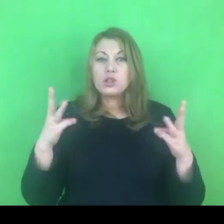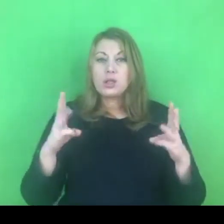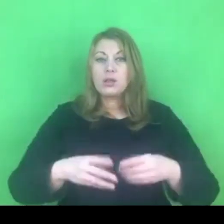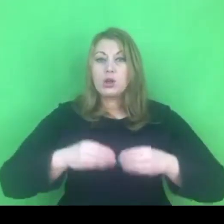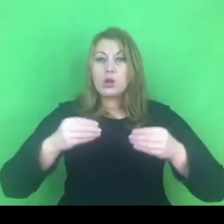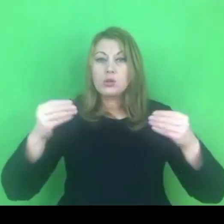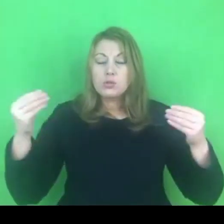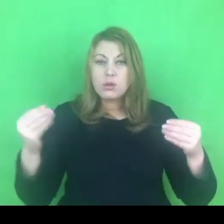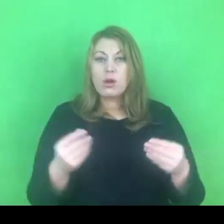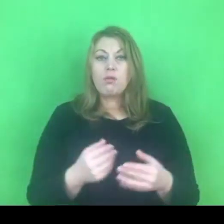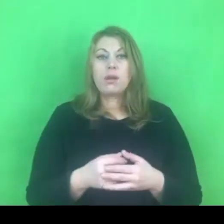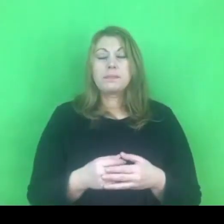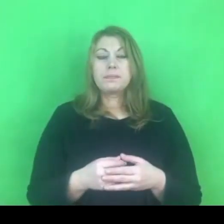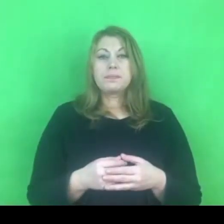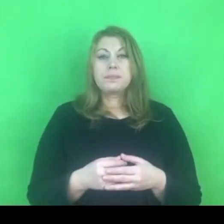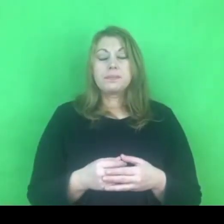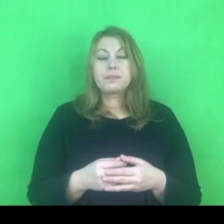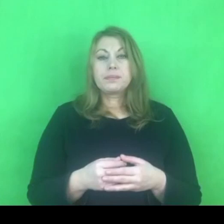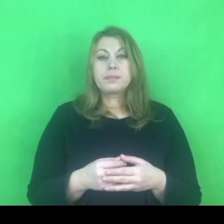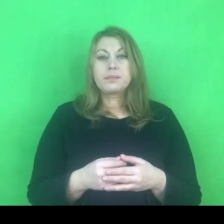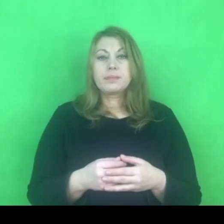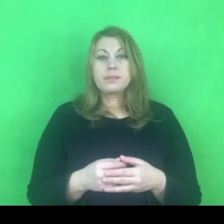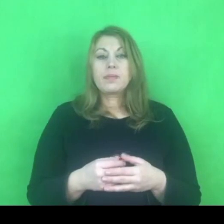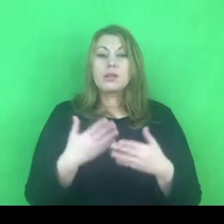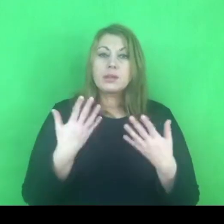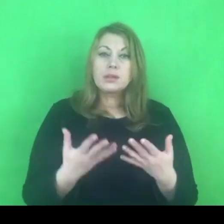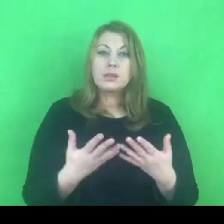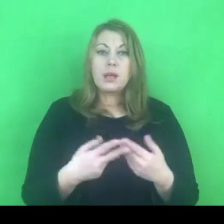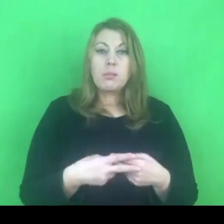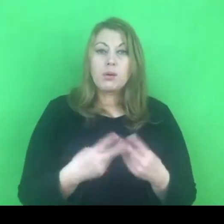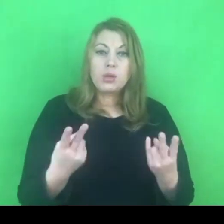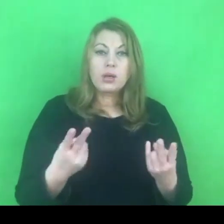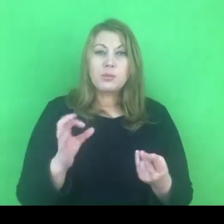Chcę się takim osobistym doświadczeniem podzielić z Państwem.